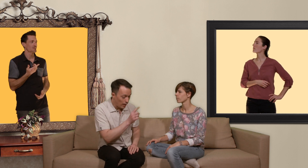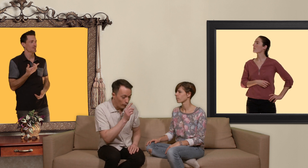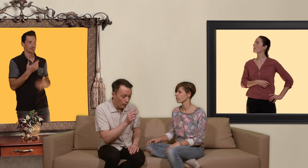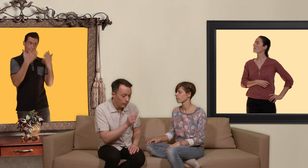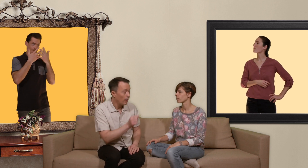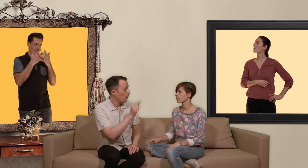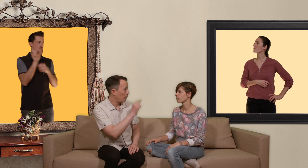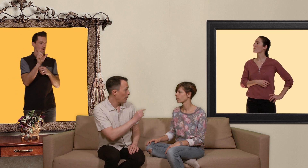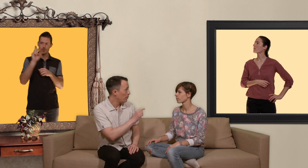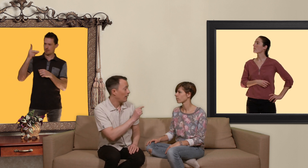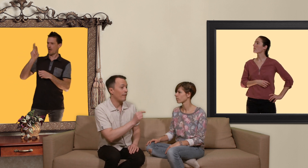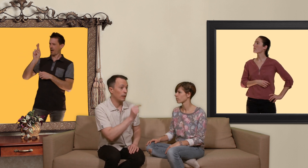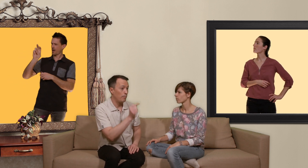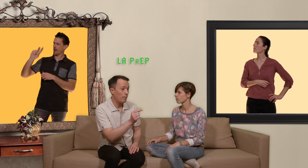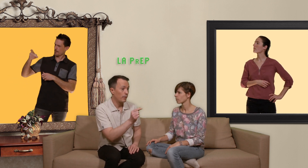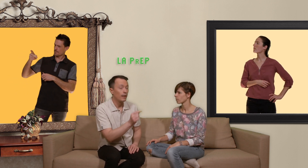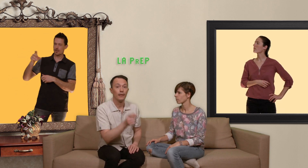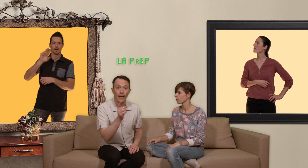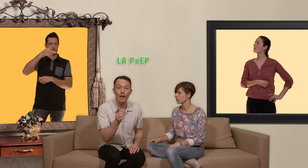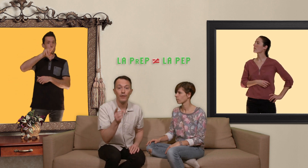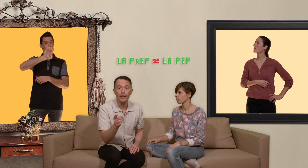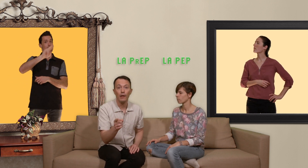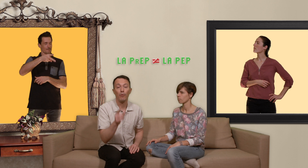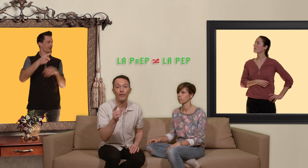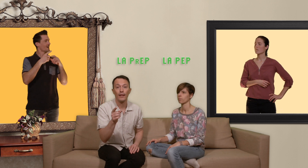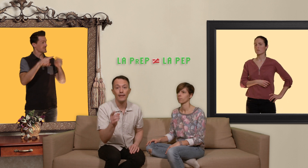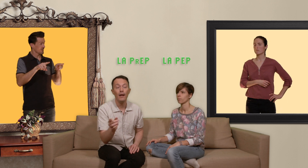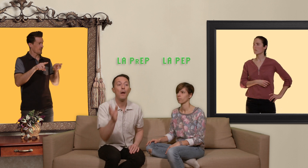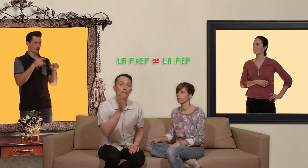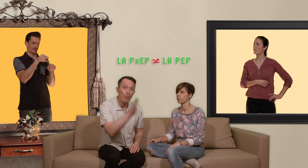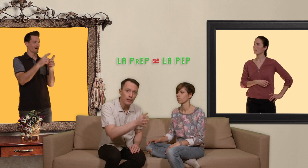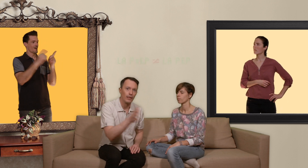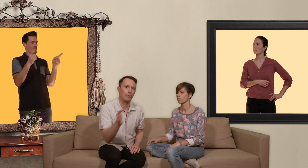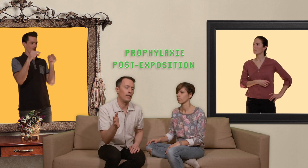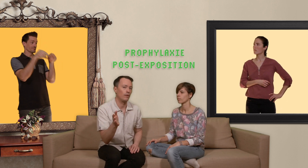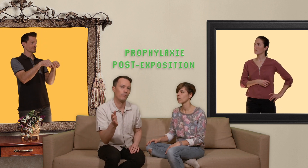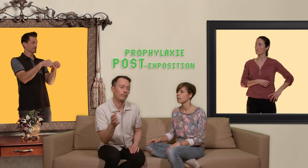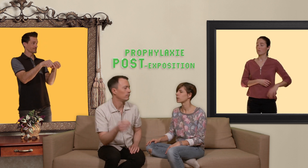confondre PrEP avec PEP qui elle veut dire prophylaxie post exposition... mais tu